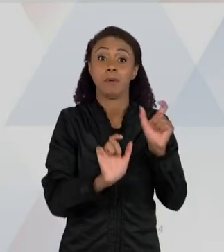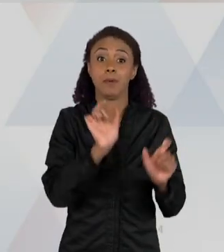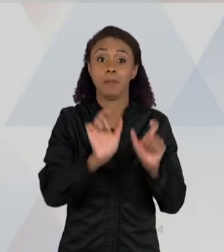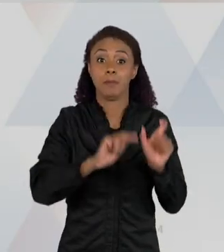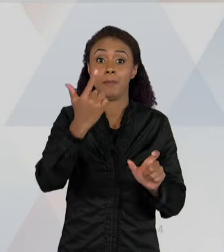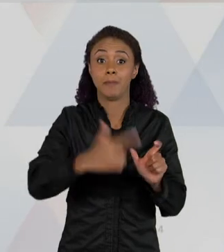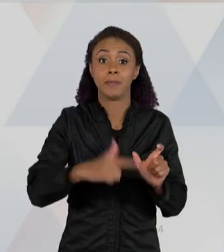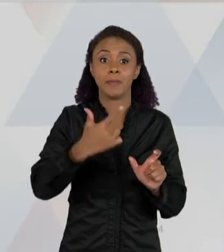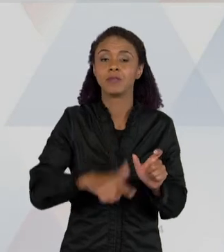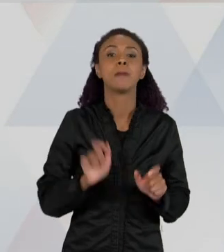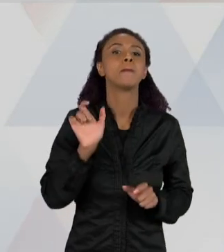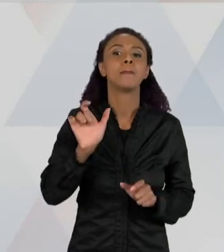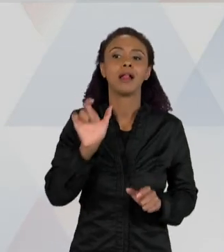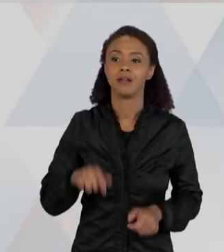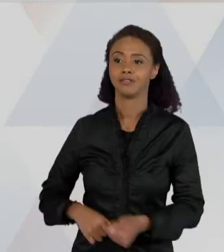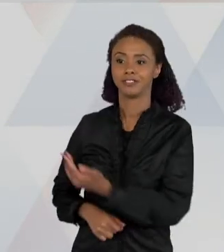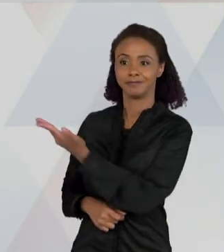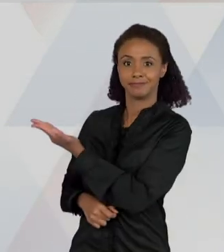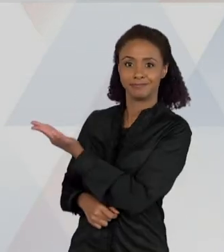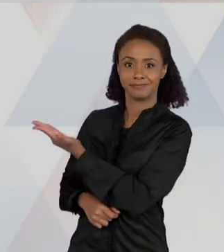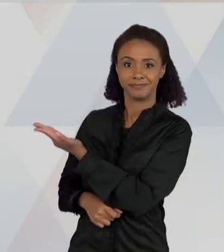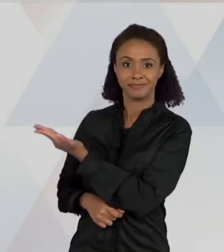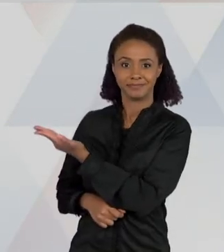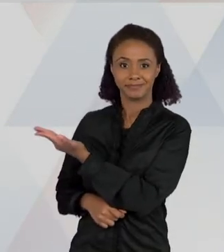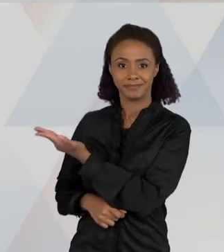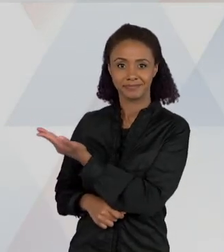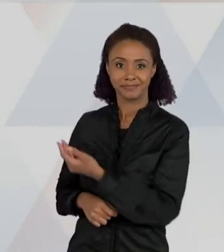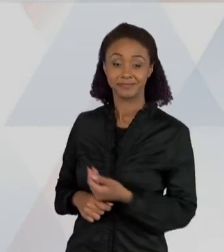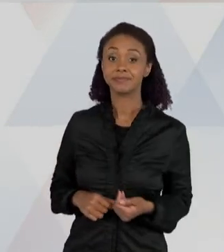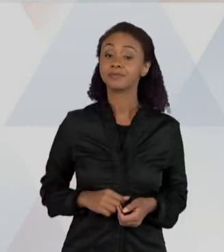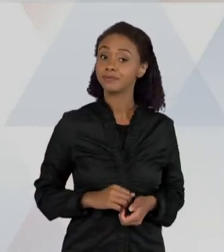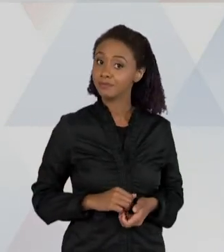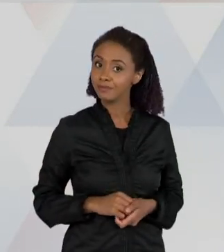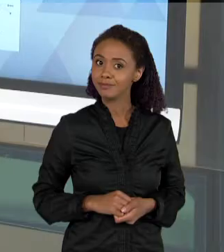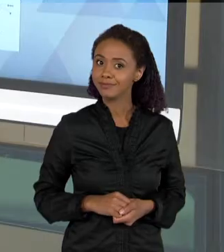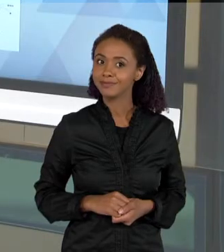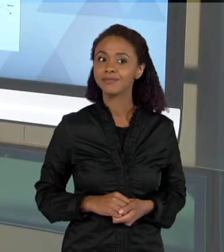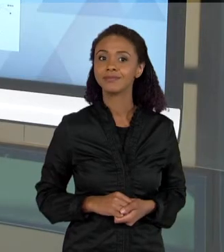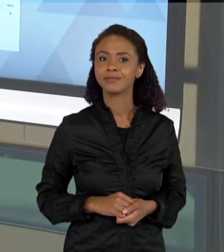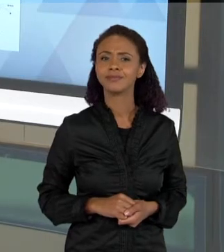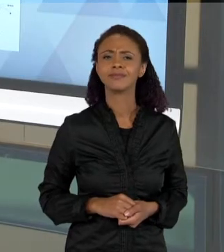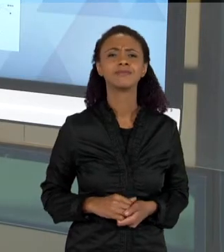"CASA", "ABAFADO", ENTÃO O QUE QUE QUER DIZER ESSE DIAGRAMA? QUE AS CRIANÇAS